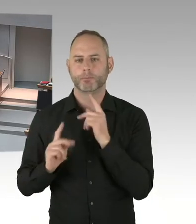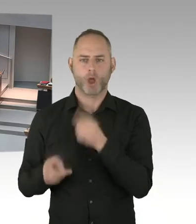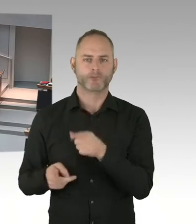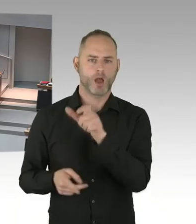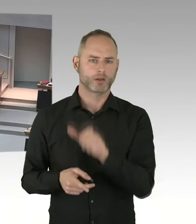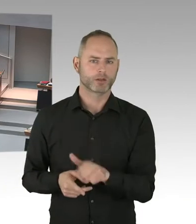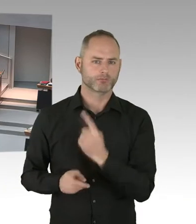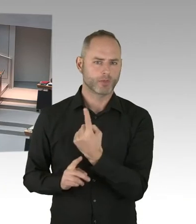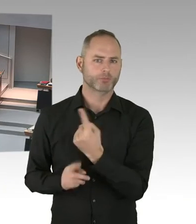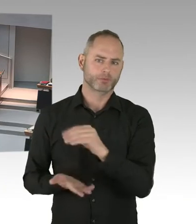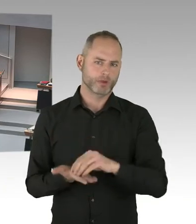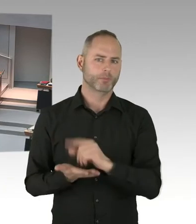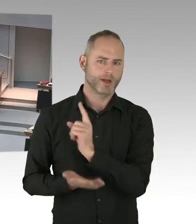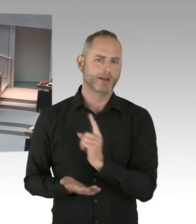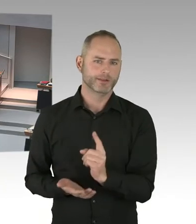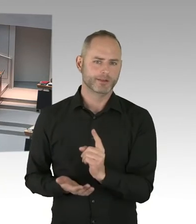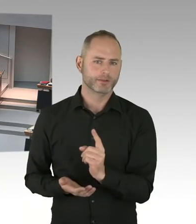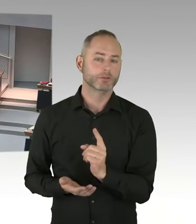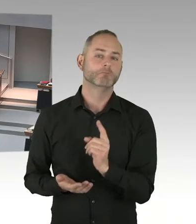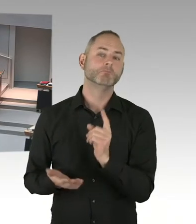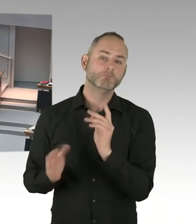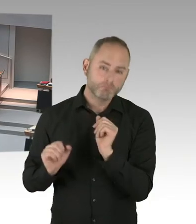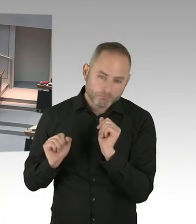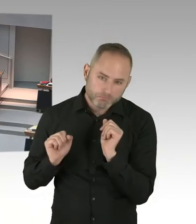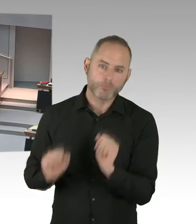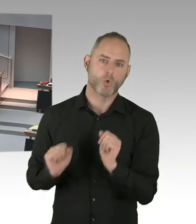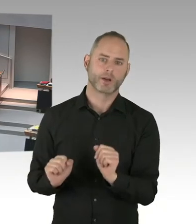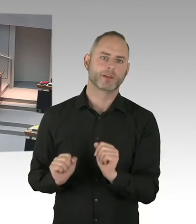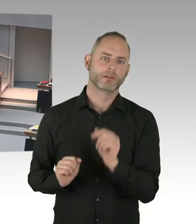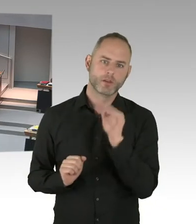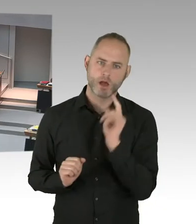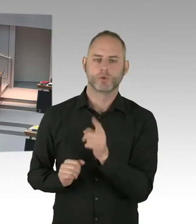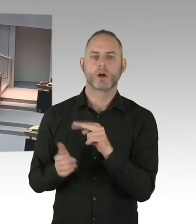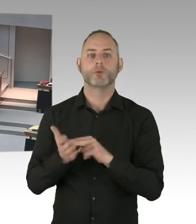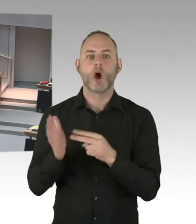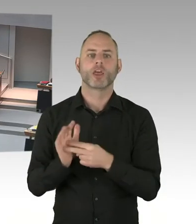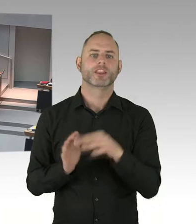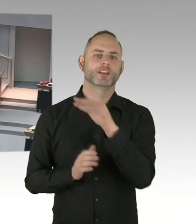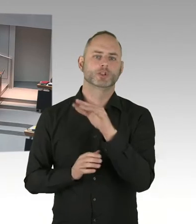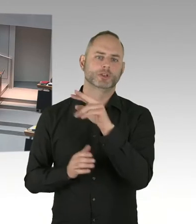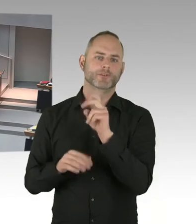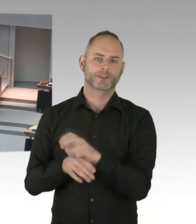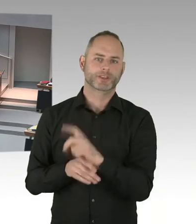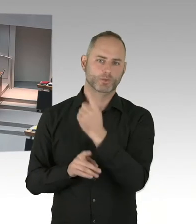im Rahmen eines Gottesdienstes natürlich auch diese besondere Situation und dieser zweite Jahrestag gewürdigt.